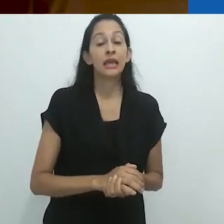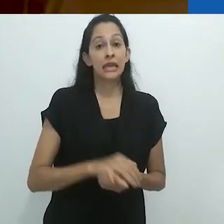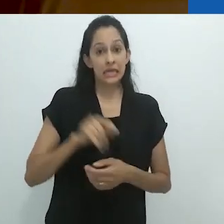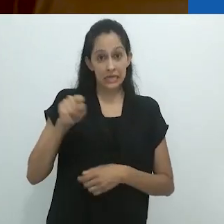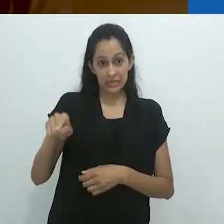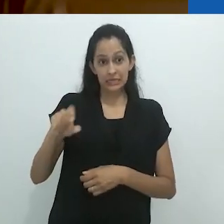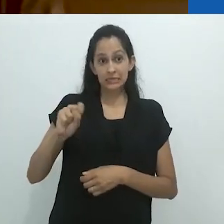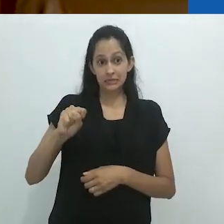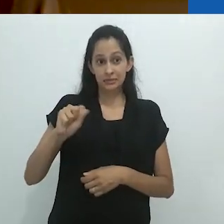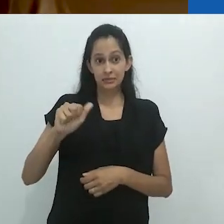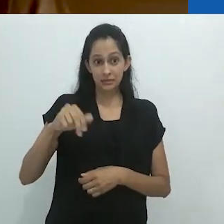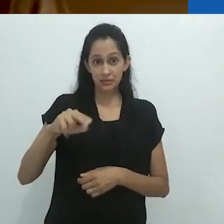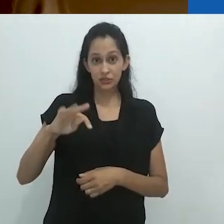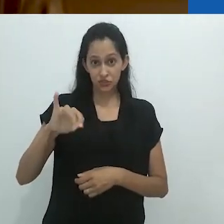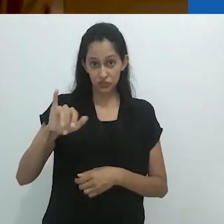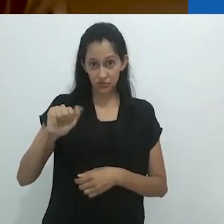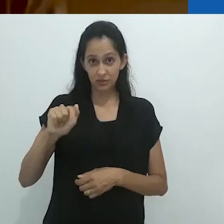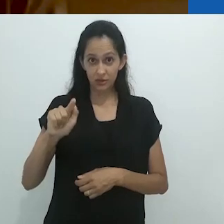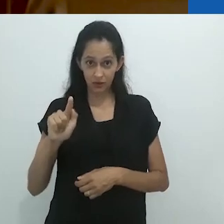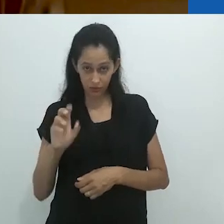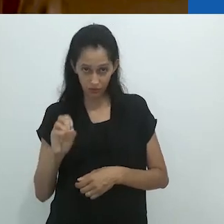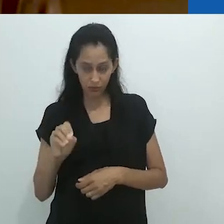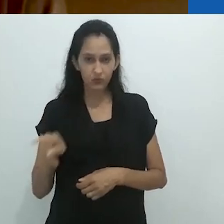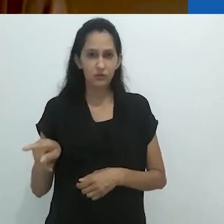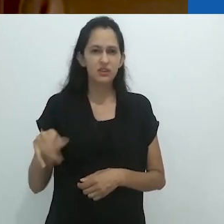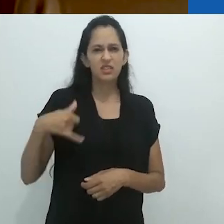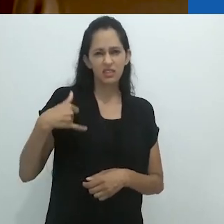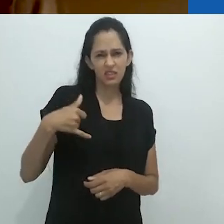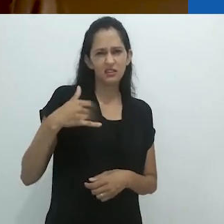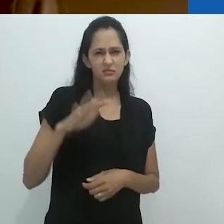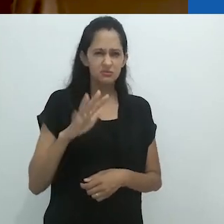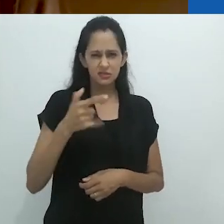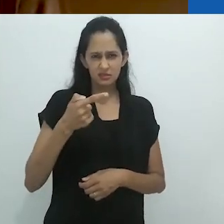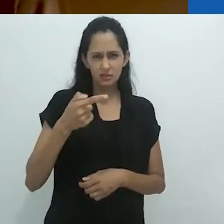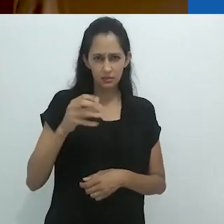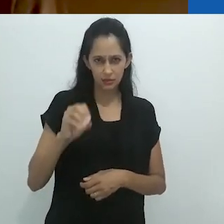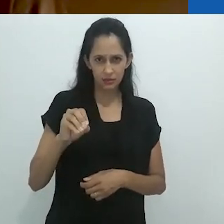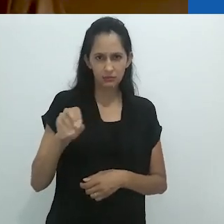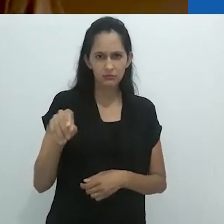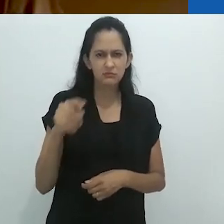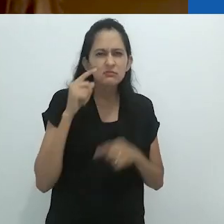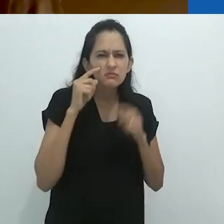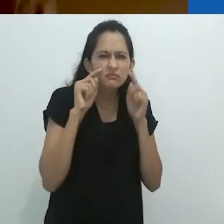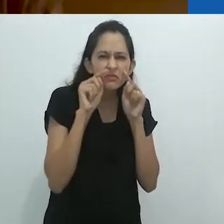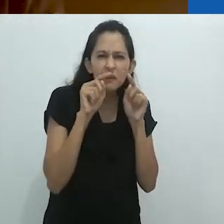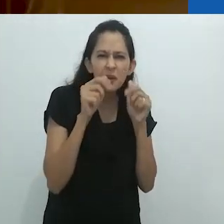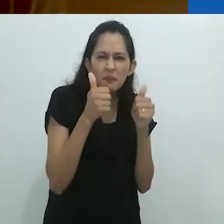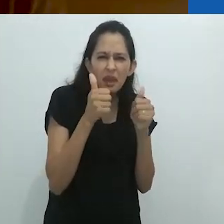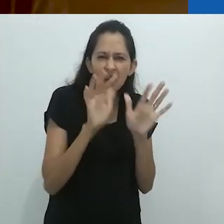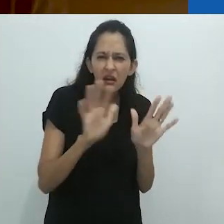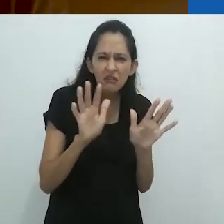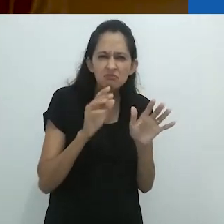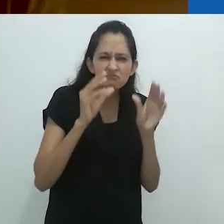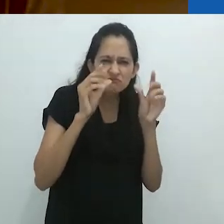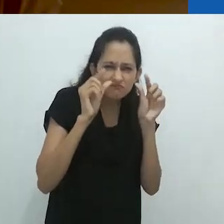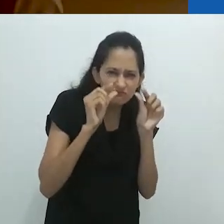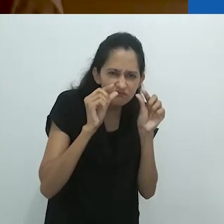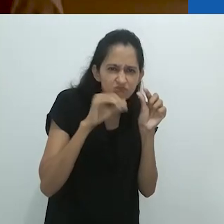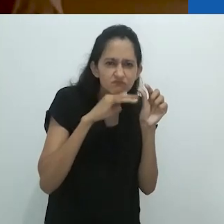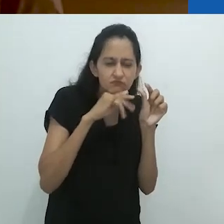Santiago Mutumbajoy, que tinha por volta de 70 anos e visão muito diminuída,